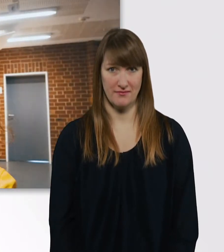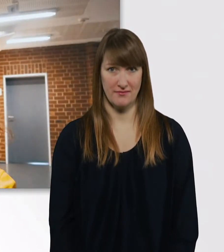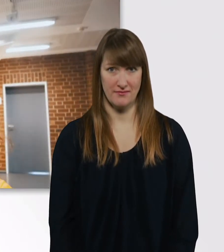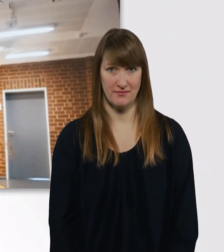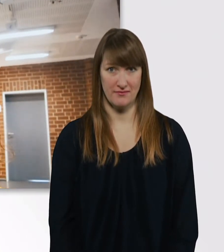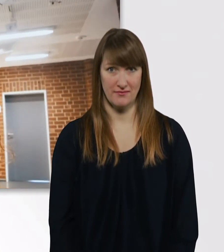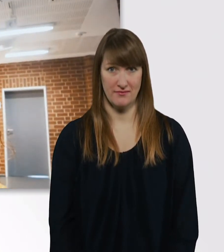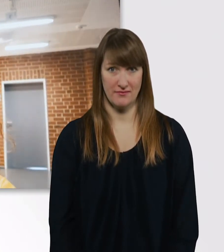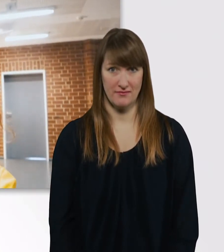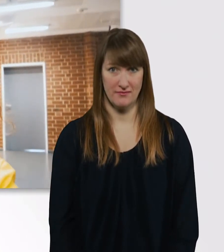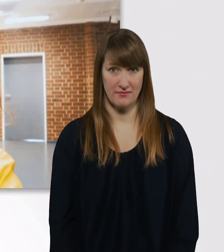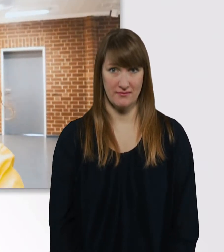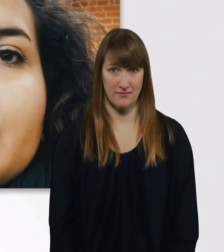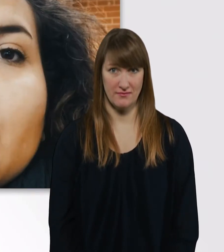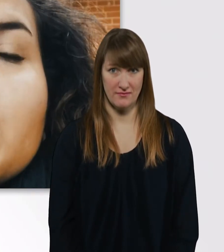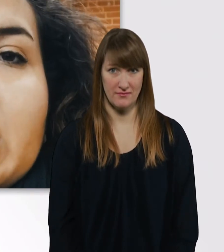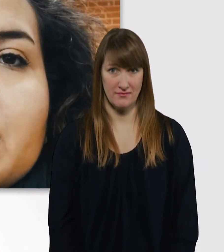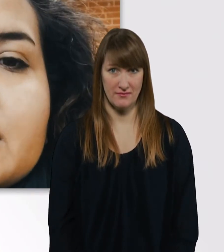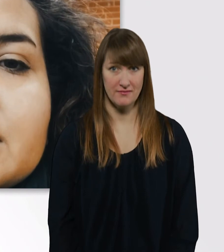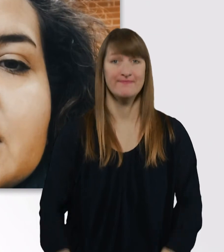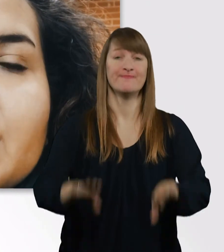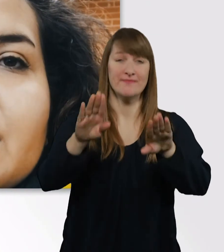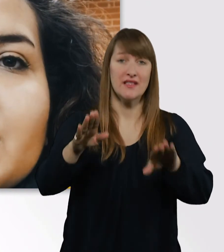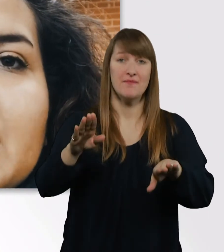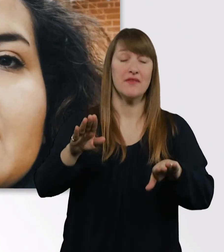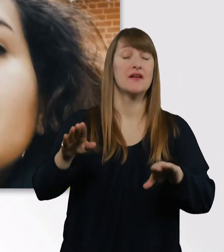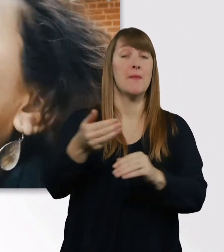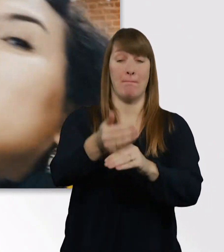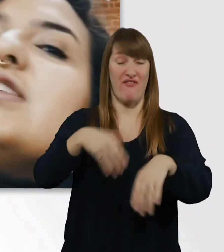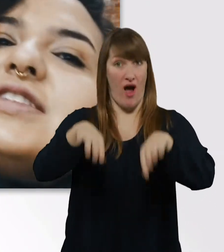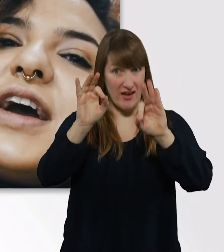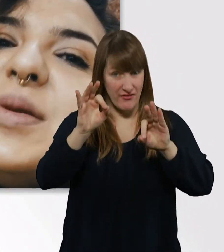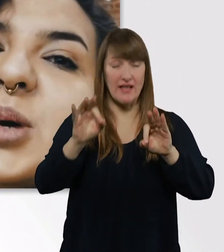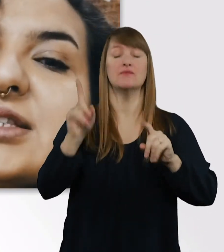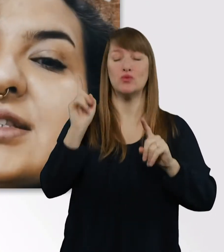Hier müssen wir immer umbauen, damit wir beide mit den Rollis rein passen.